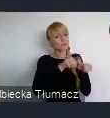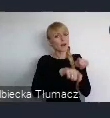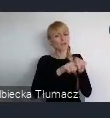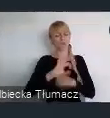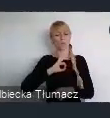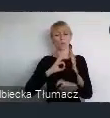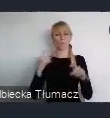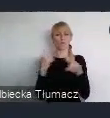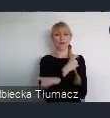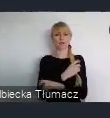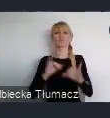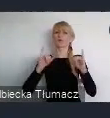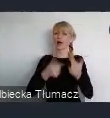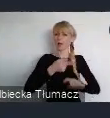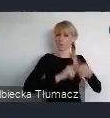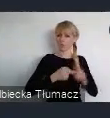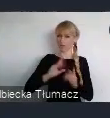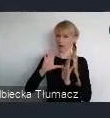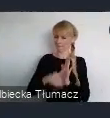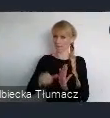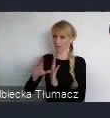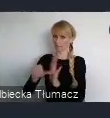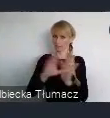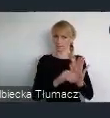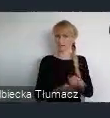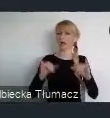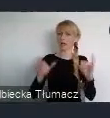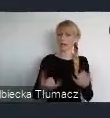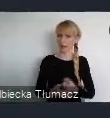Aby dostosować je do nowych wyzwań i uwarunkowań.